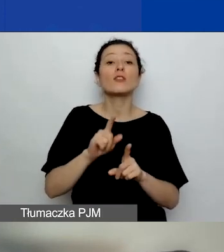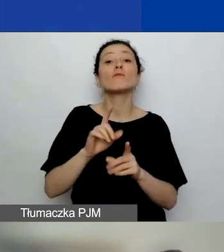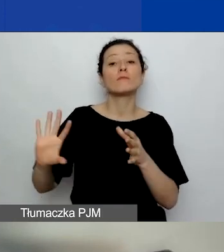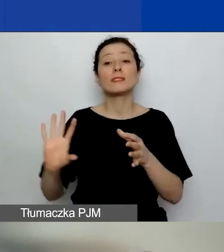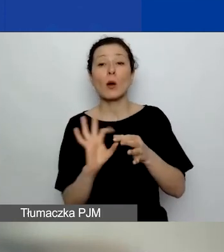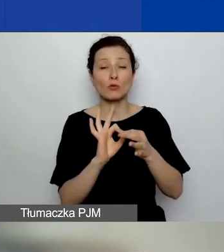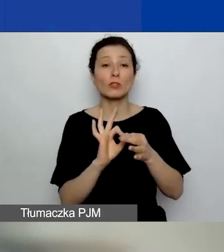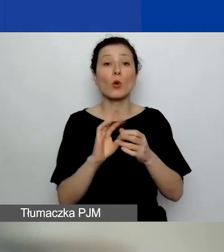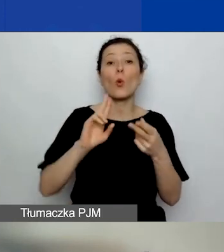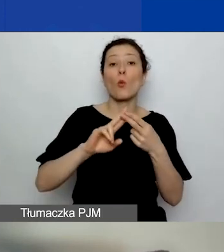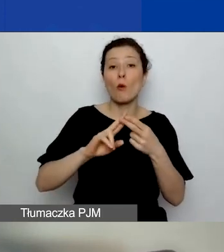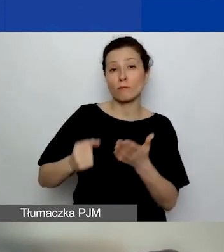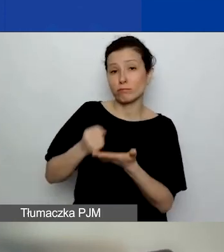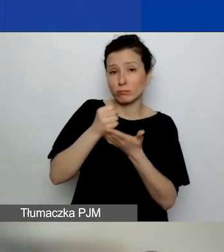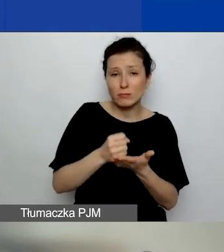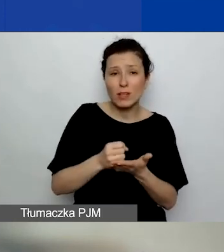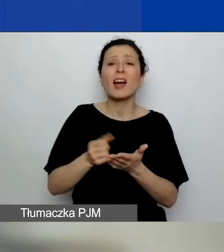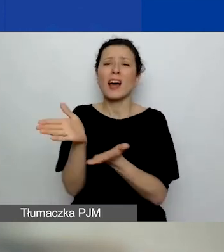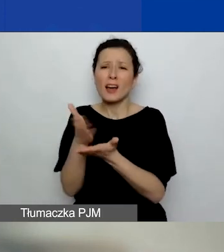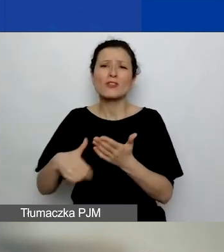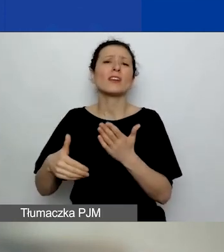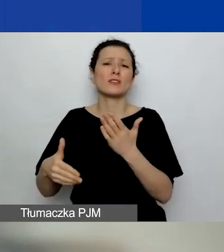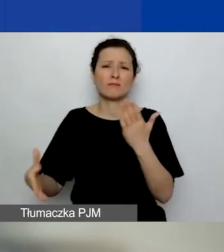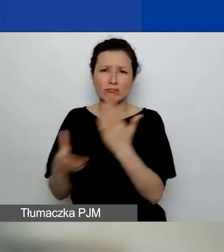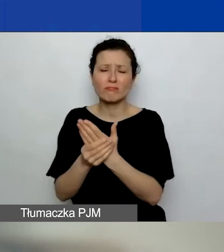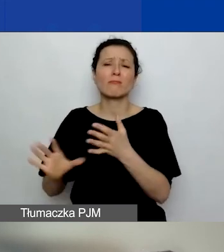ale też część z nich jest po prostu informacyjna i edukacyjna dla państwa.